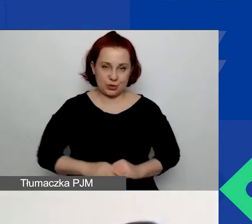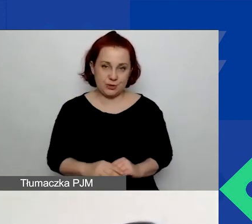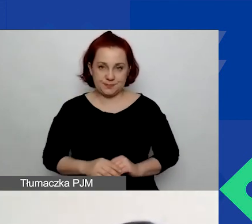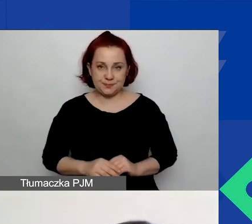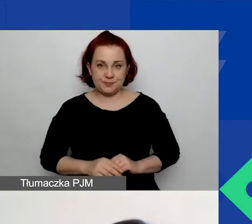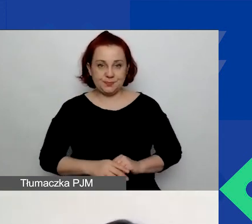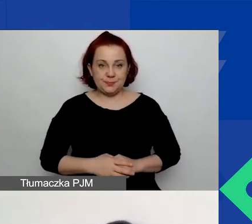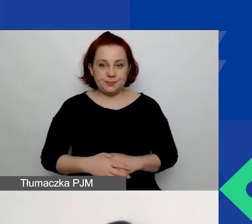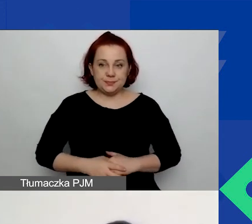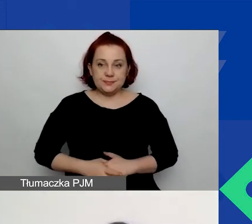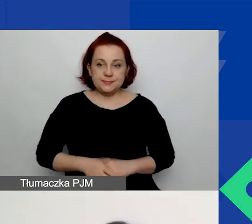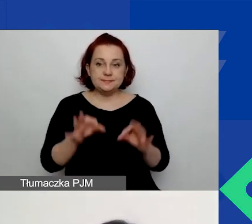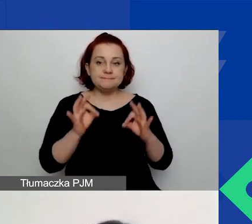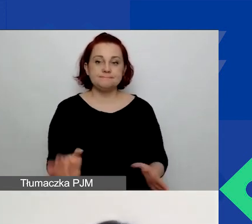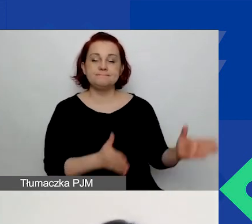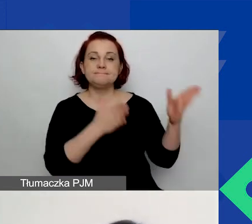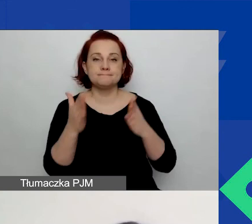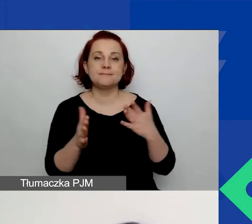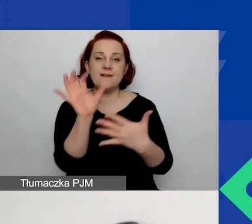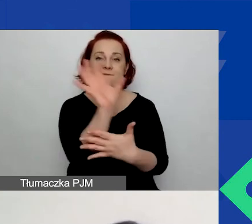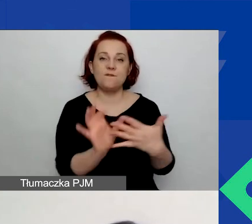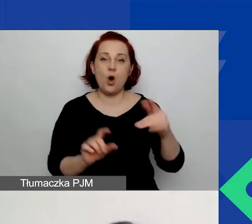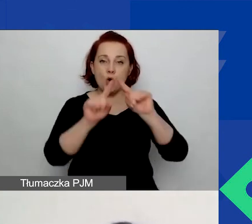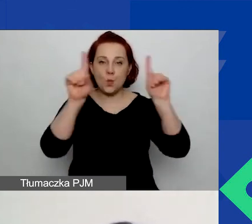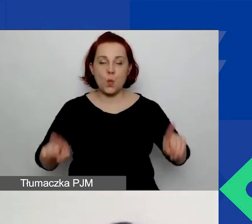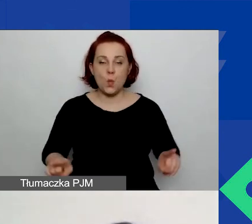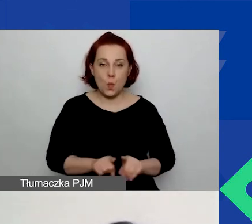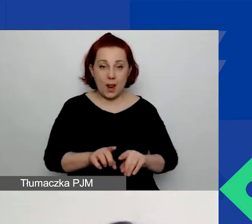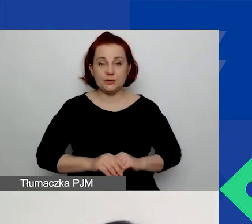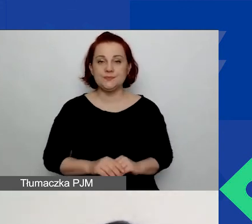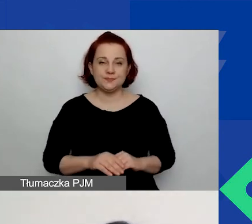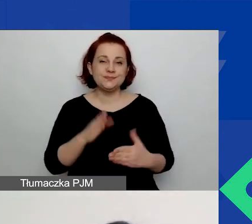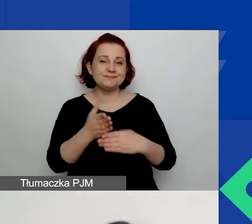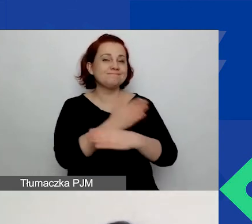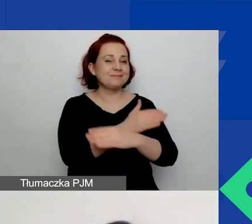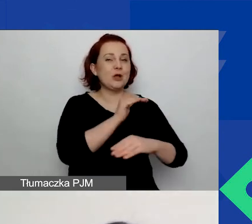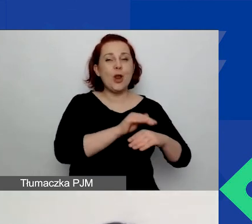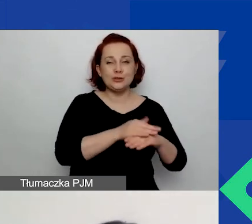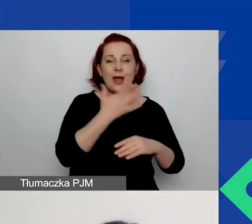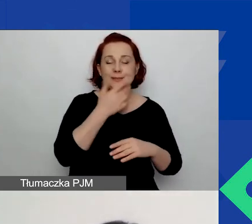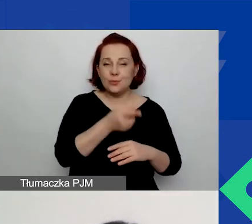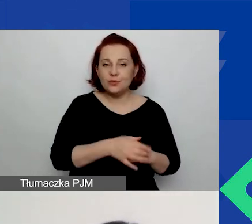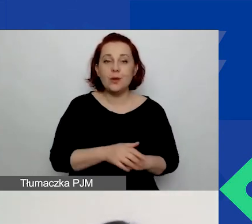Przejdźmy teraz do formularzy. Jak już moje przedmówczynie mówiły, mamy dwie ścieżki grantowe.